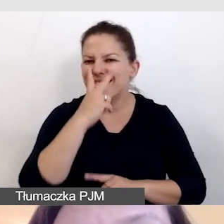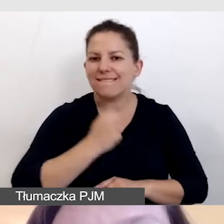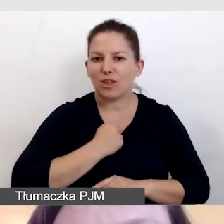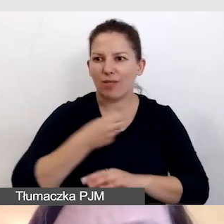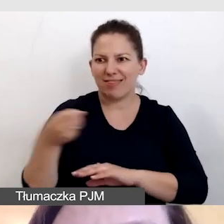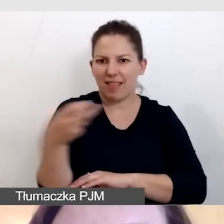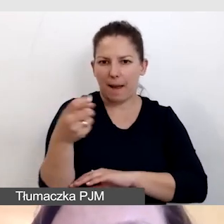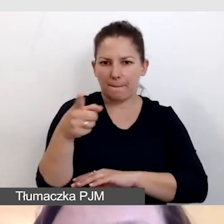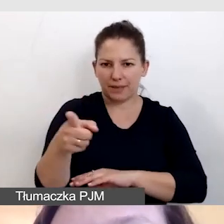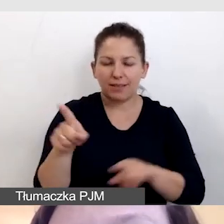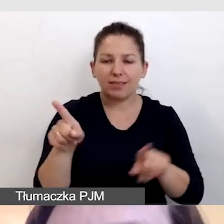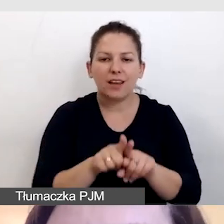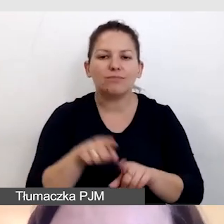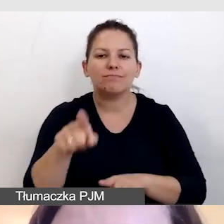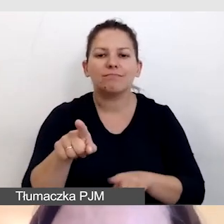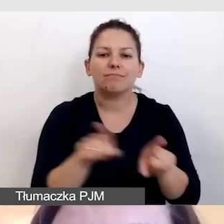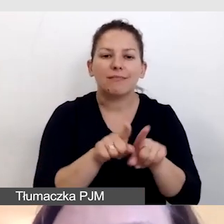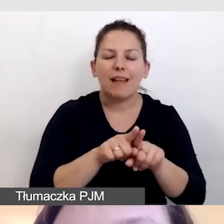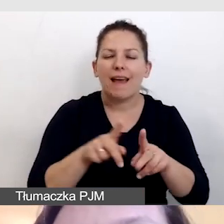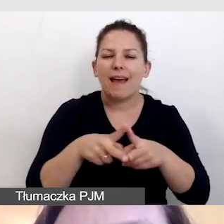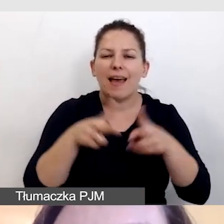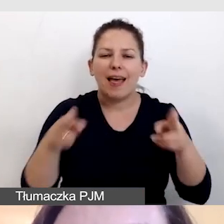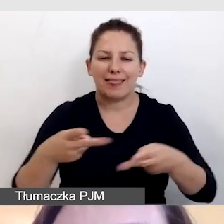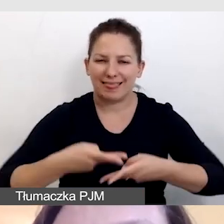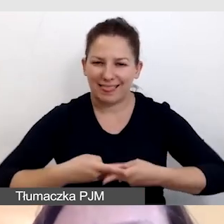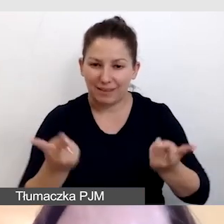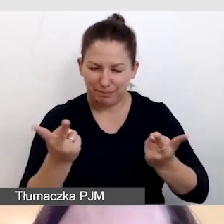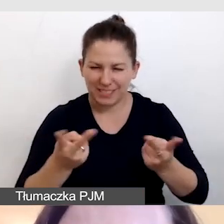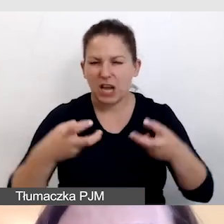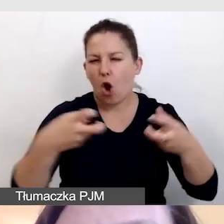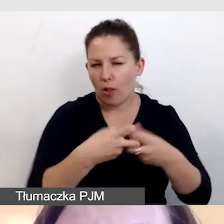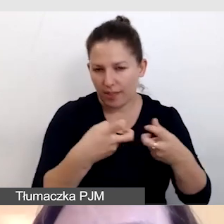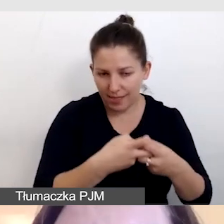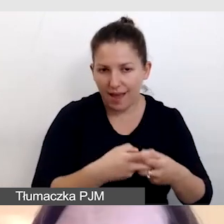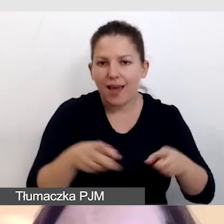Dbamy o widoczność napisów zarówno w transmisji online, jak i na wydarzeniu.